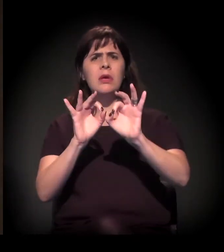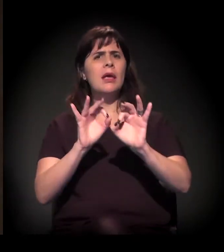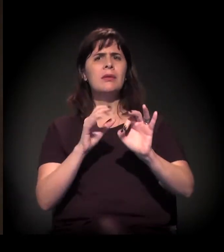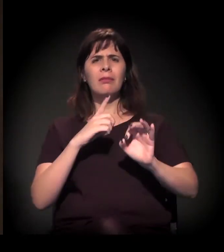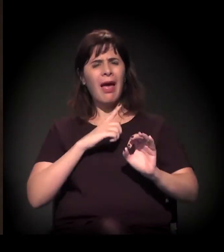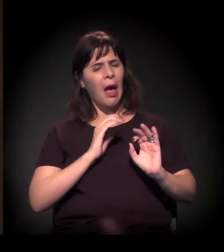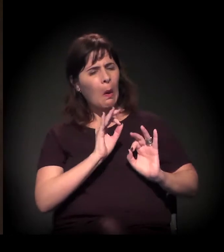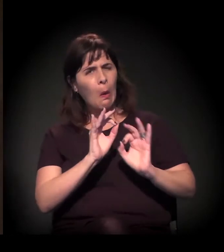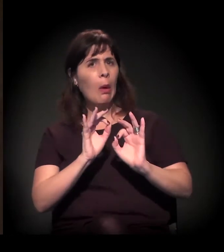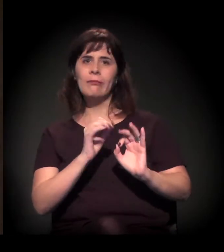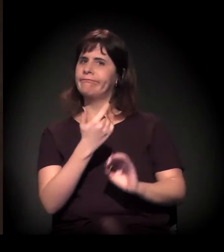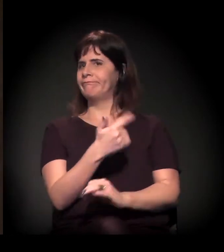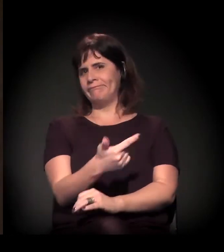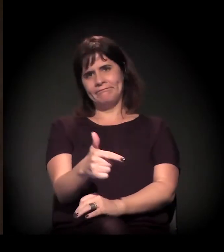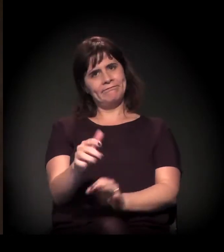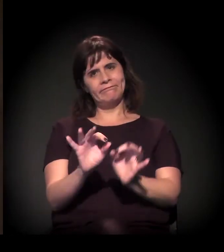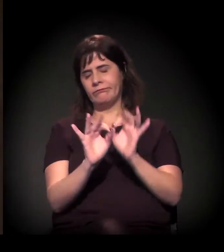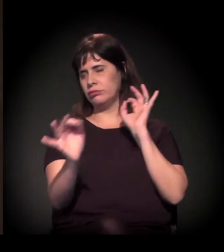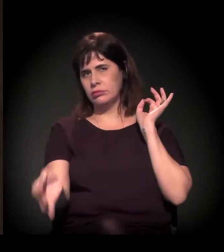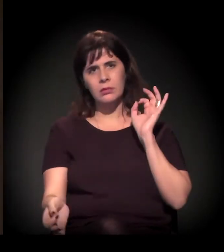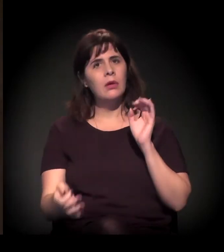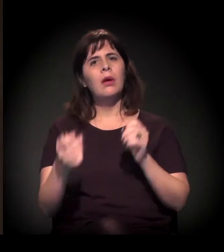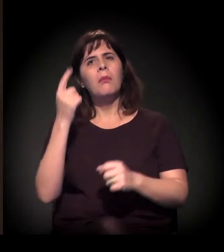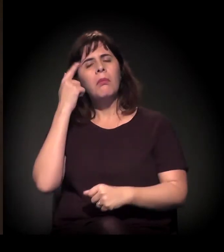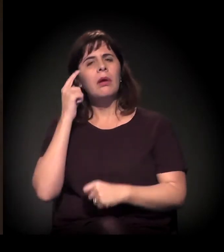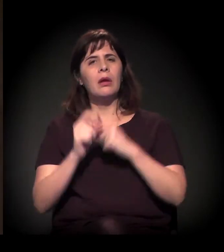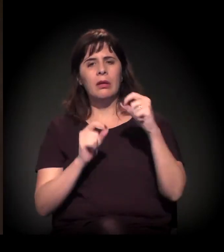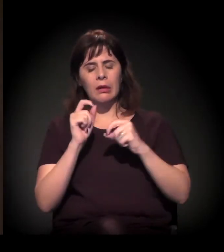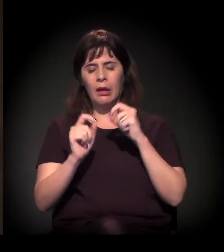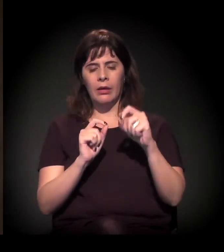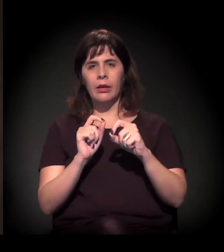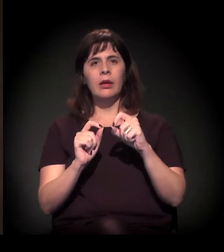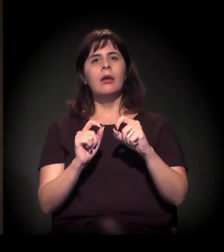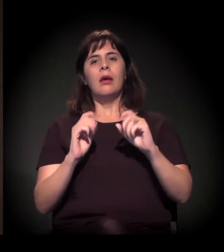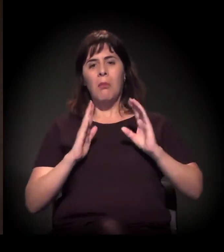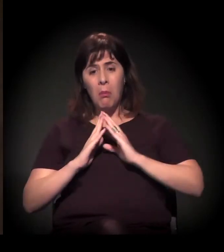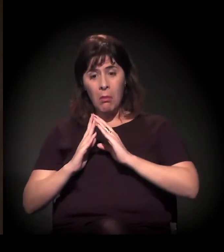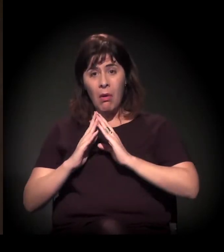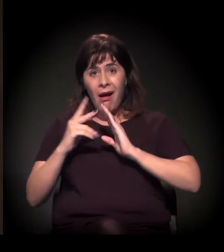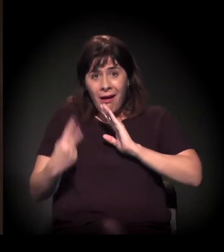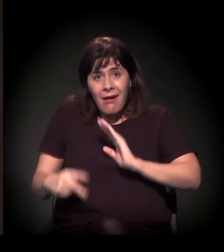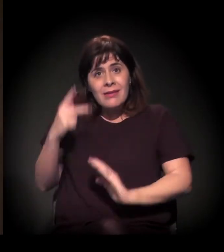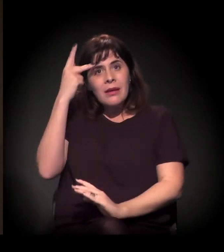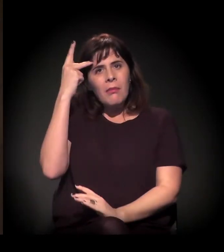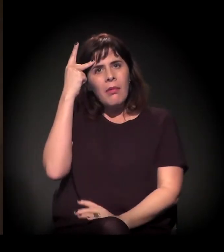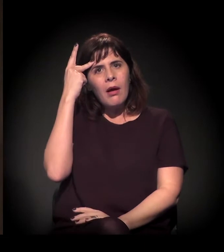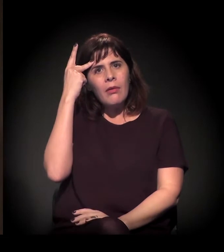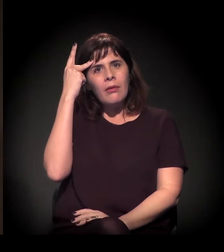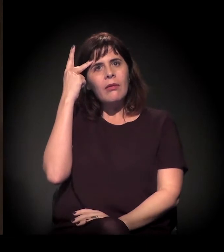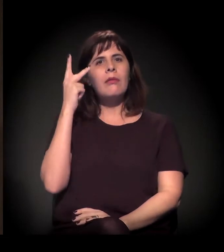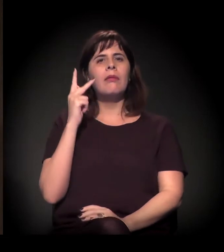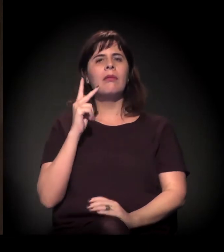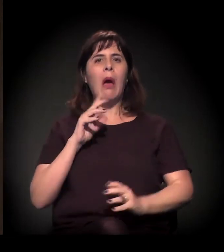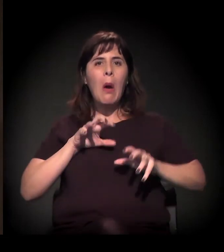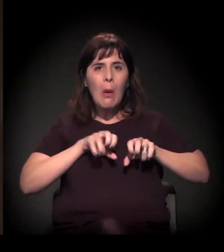como estamos com vários movimentos de moradia na cidade, dá a impressão de que essa condução do processo das ocupações na cidade de São Paulo,